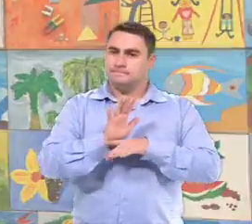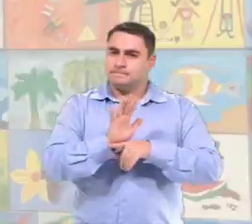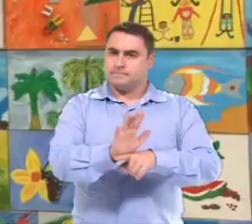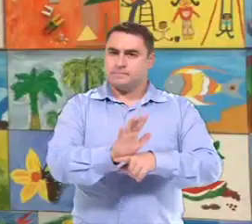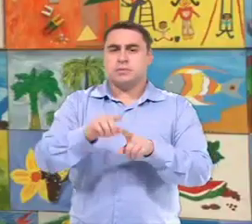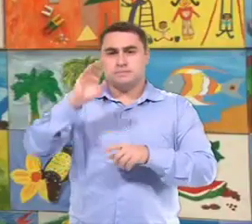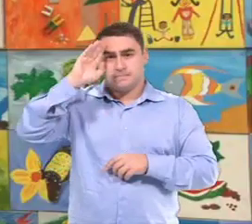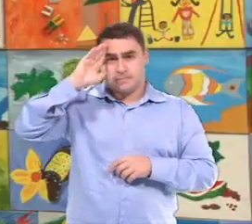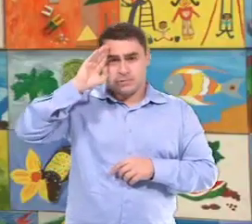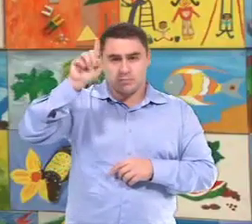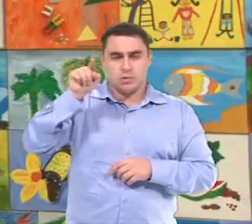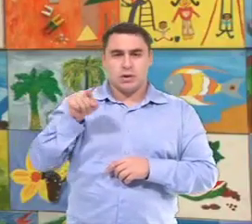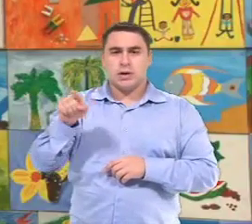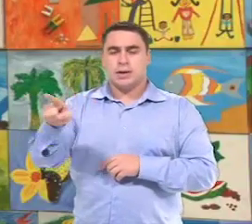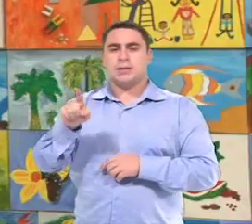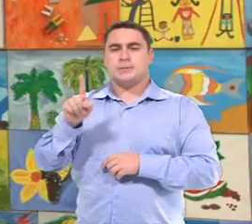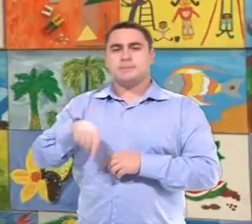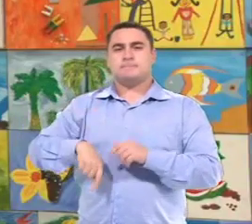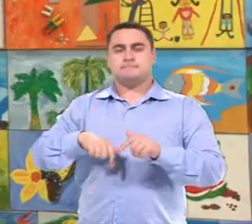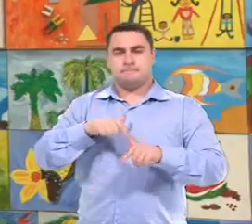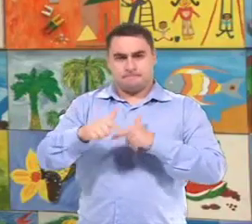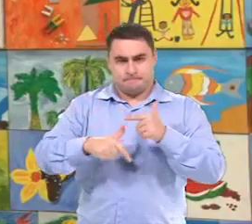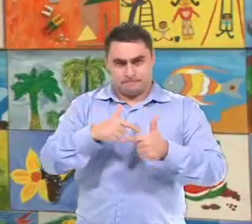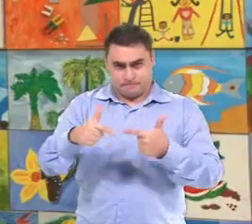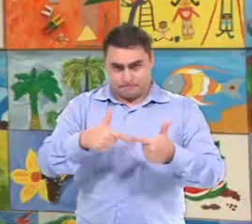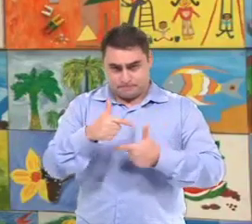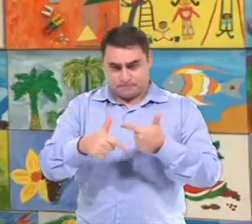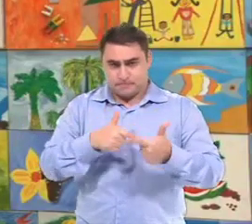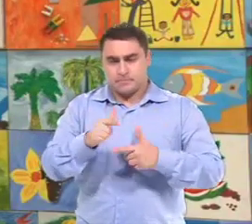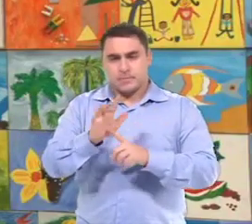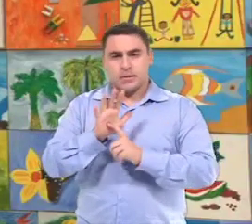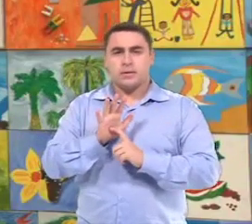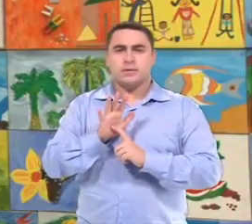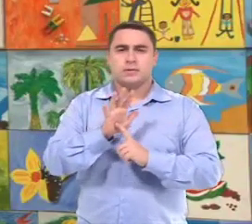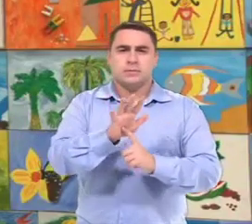E tem como suas ações principais, Ele é orientado nas suas ações